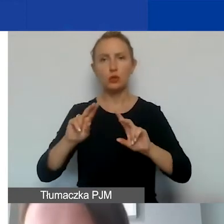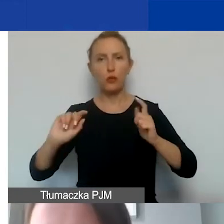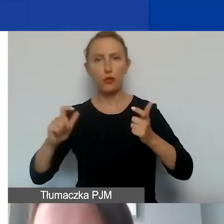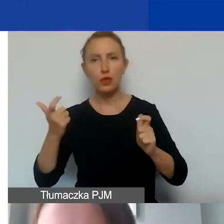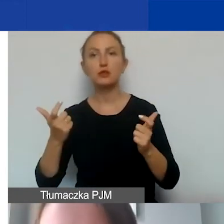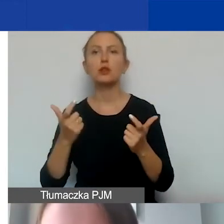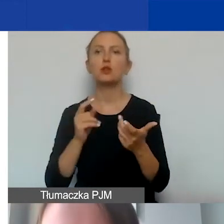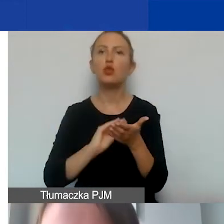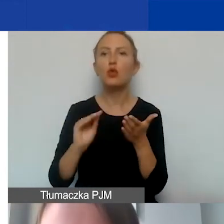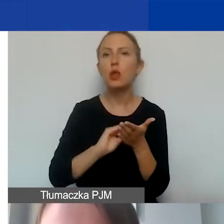notatki ze spotkania.